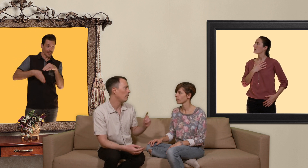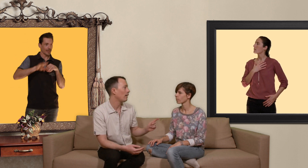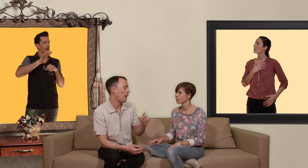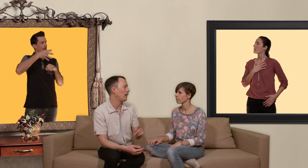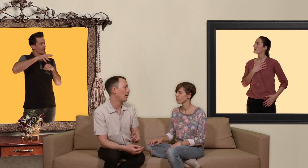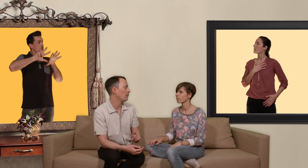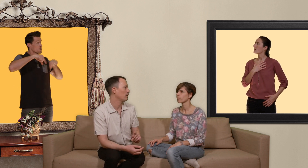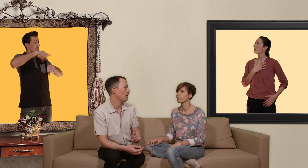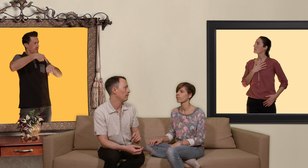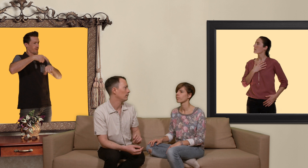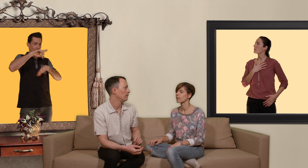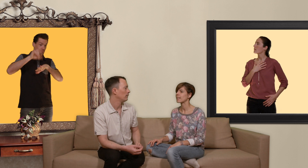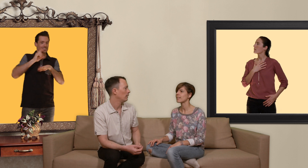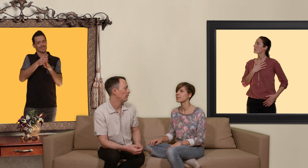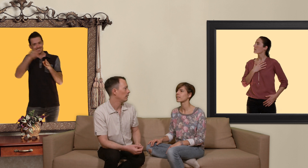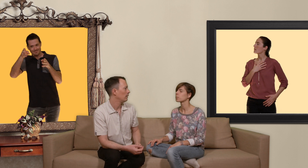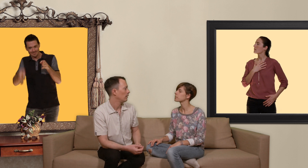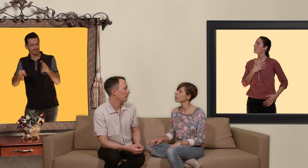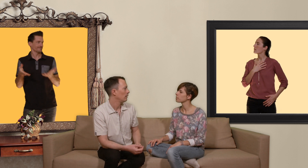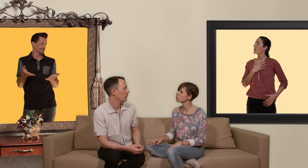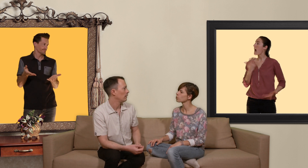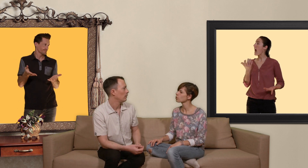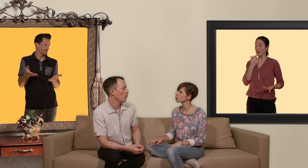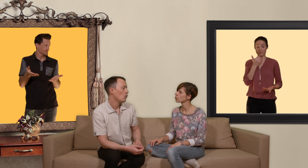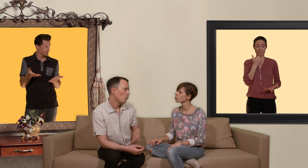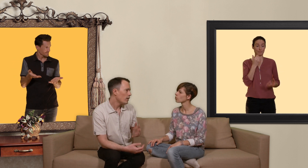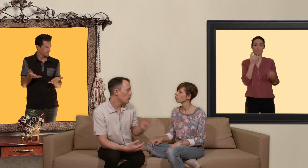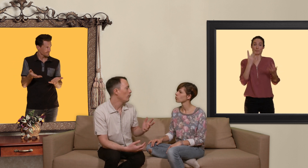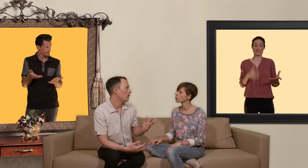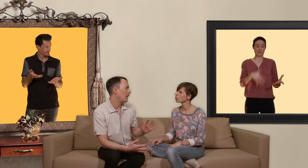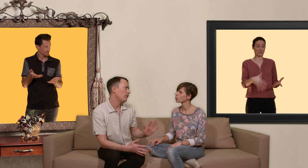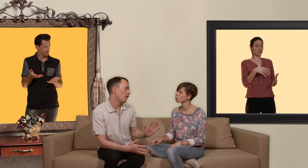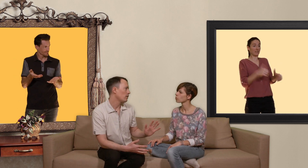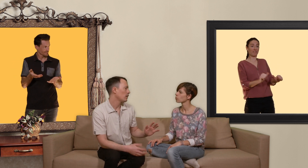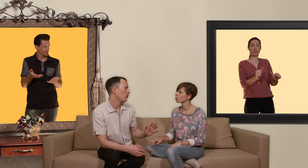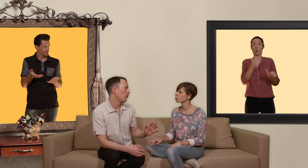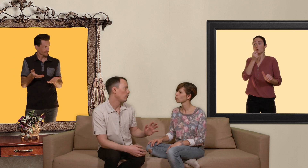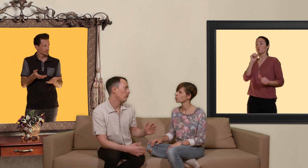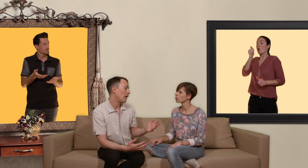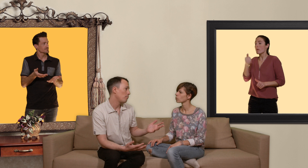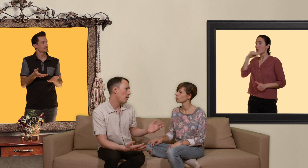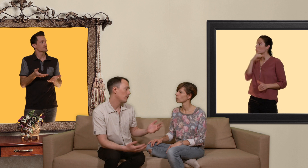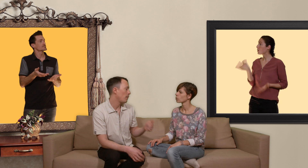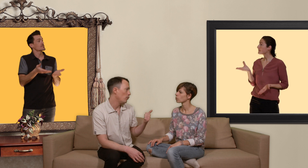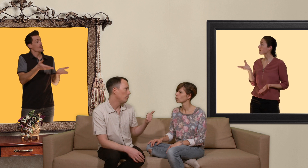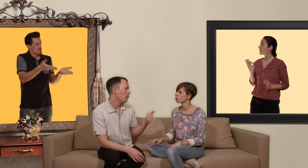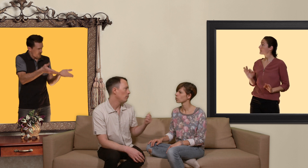ah mais ça ressemble un peu à la pilule d'urgence ? ouais si tu veux à la différence c'est que la PEP ce n'est pas une pilule mais